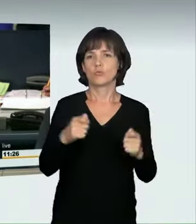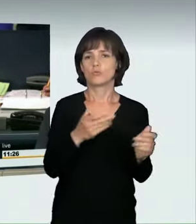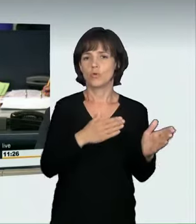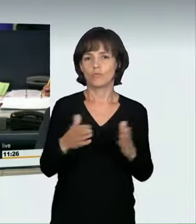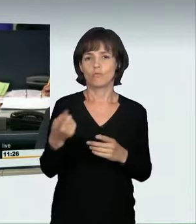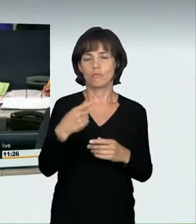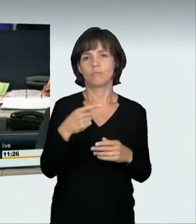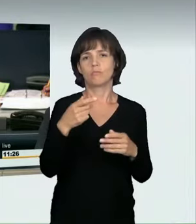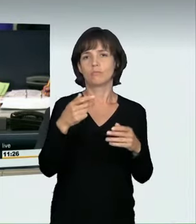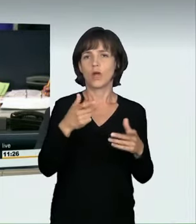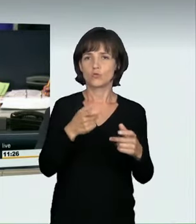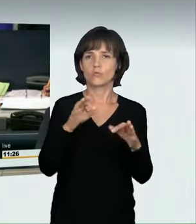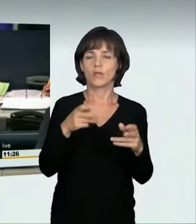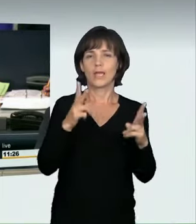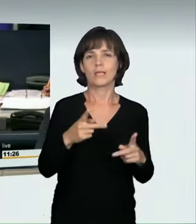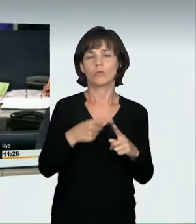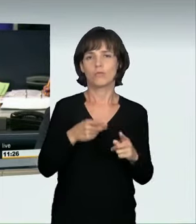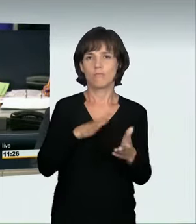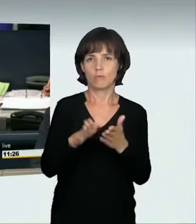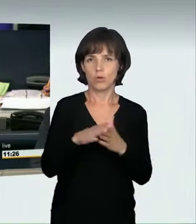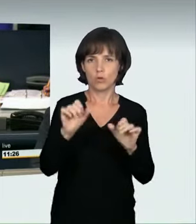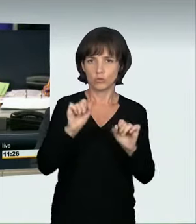zu dem Antrag der Fraktion Bündnis 90/Die Grünen: